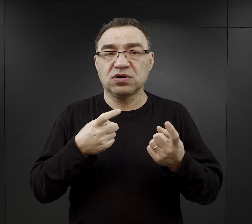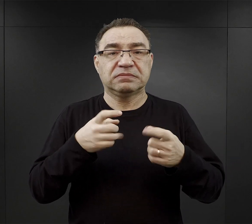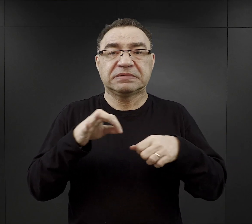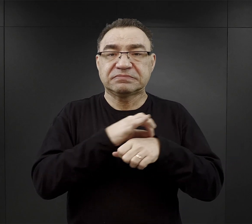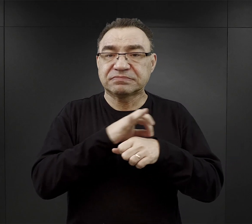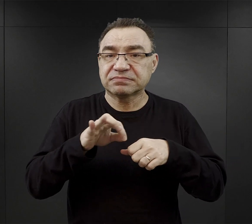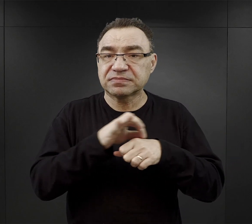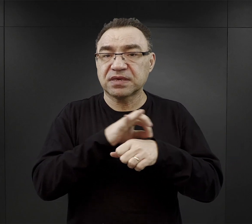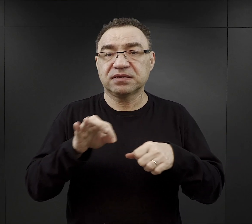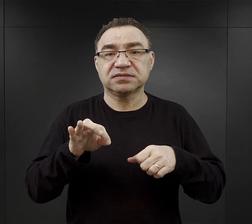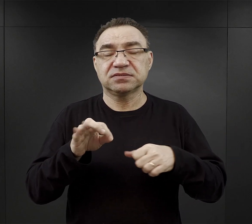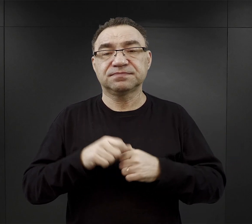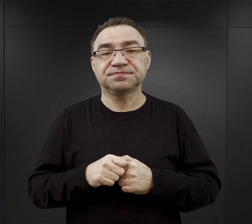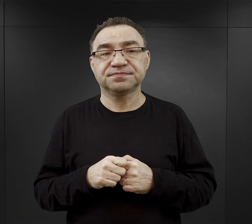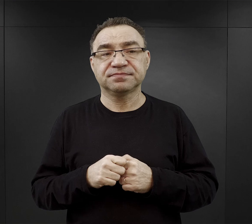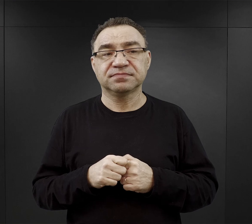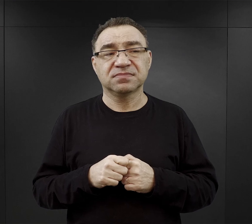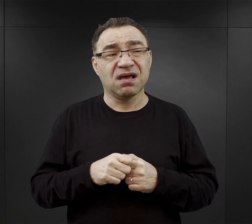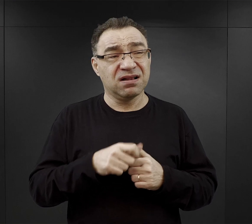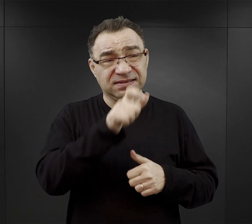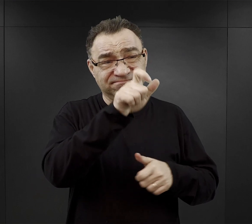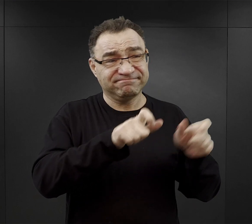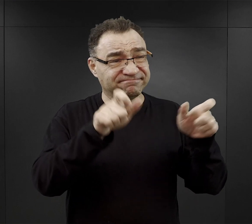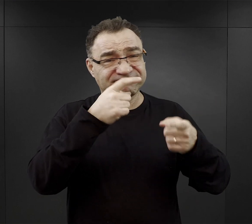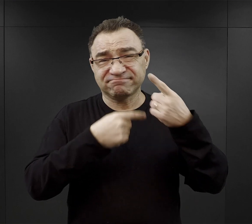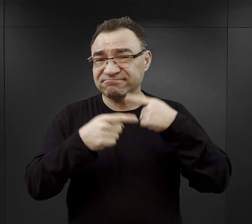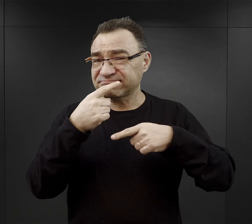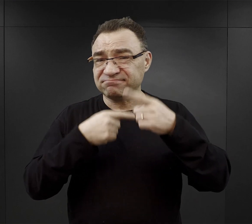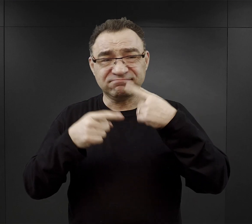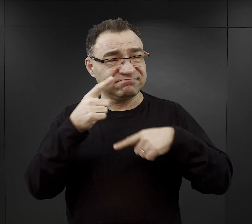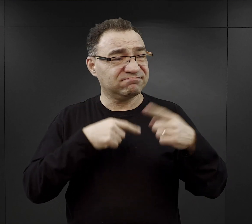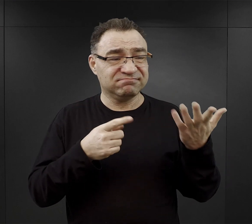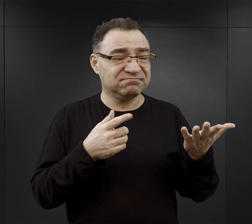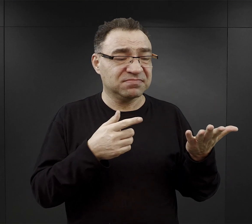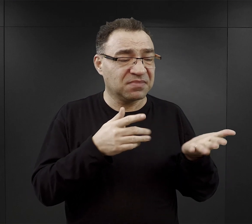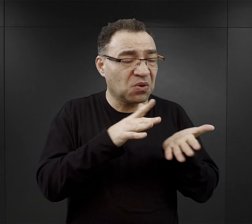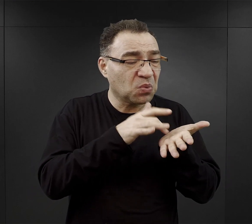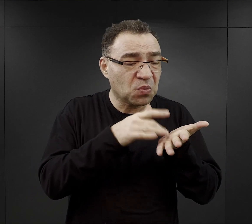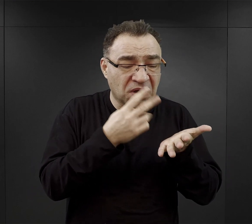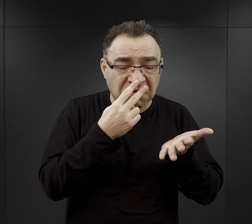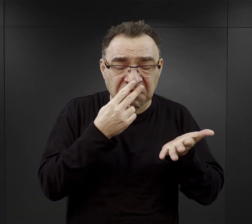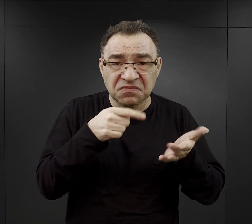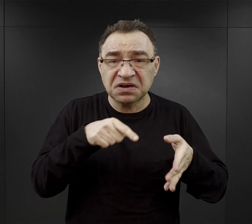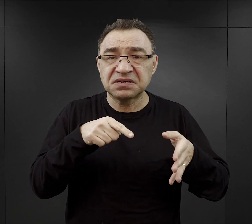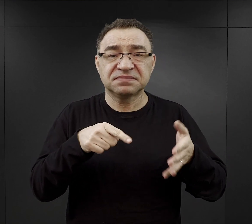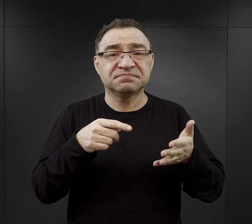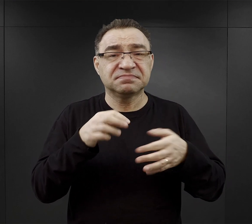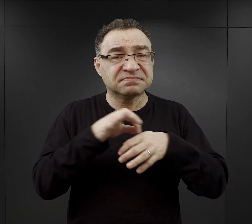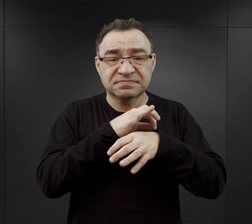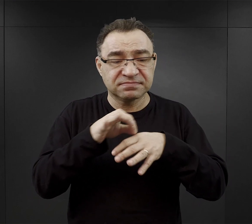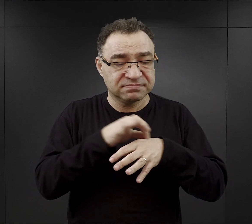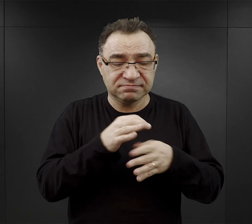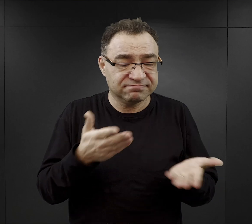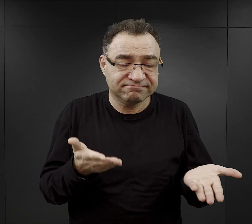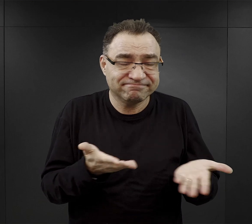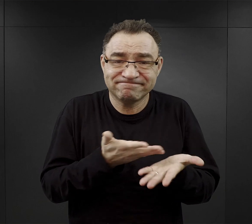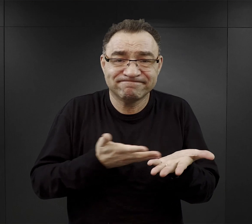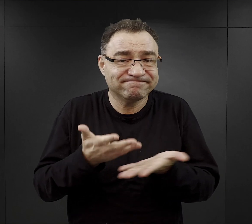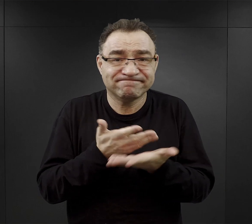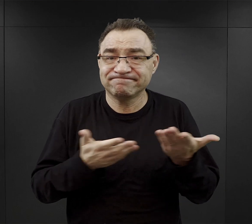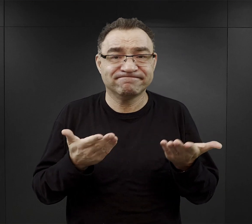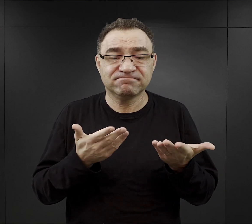ale z relacji więźniów wynika, że śladów tych tłuszczów, czy śladów tego mięsa, trudno było doszukiwać się.